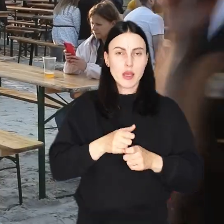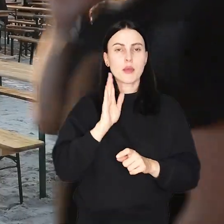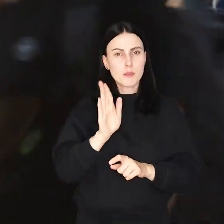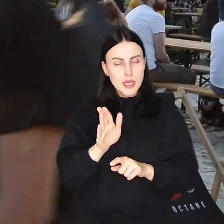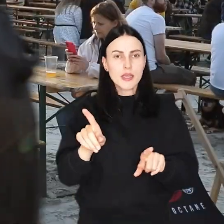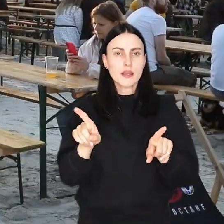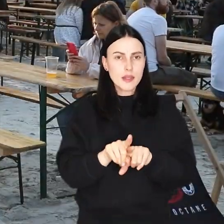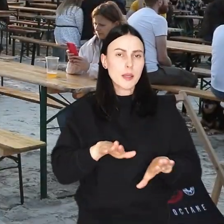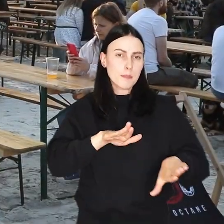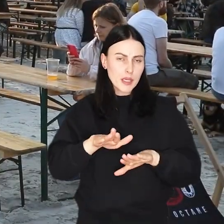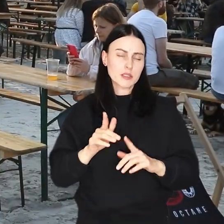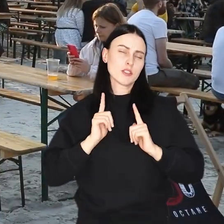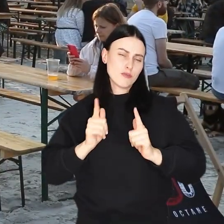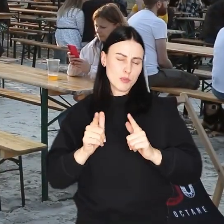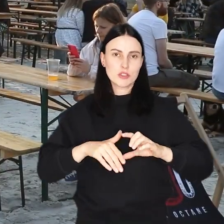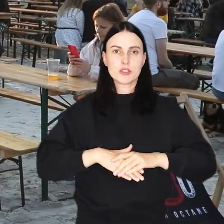Nie zabraknie też miejsca do relaksu.